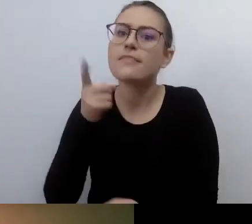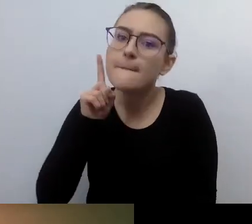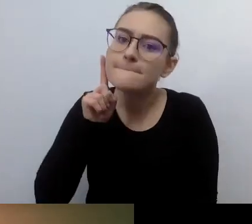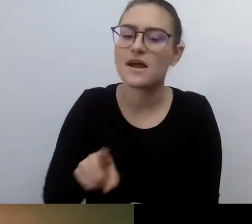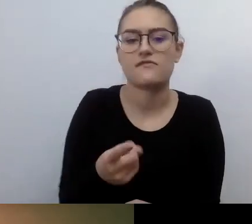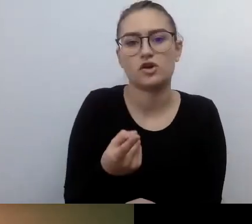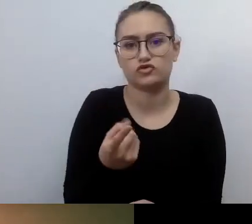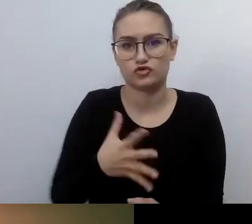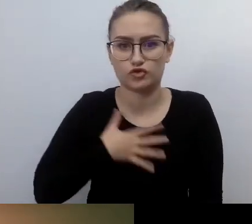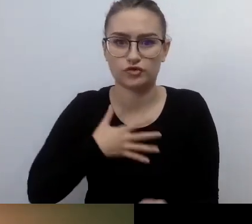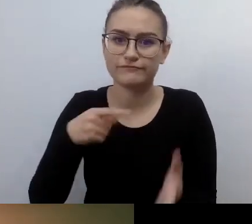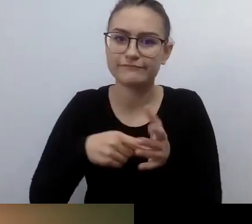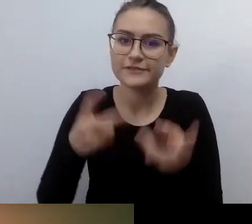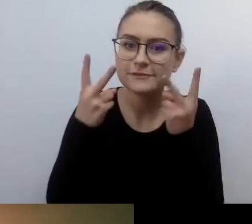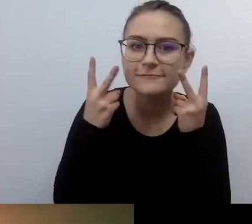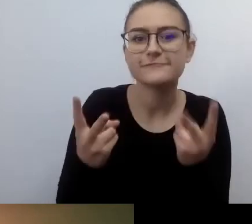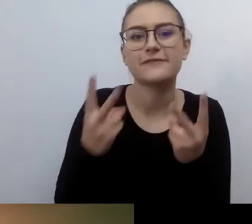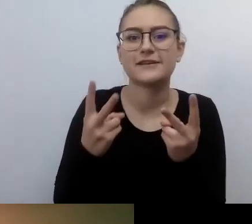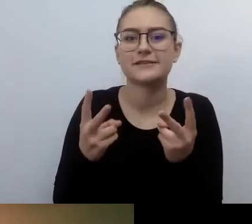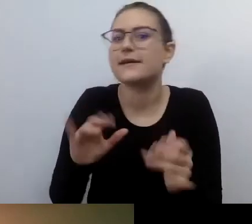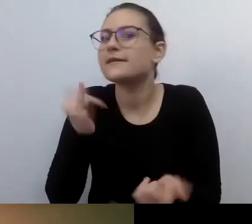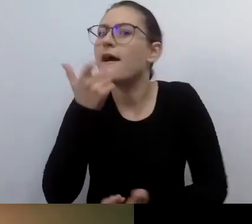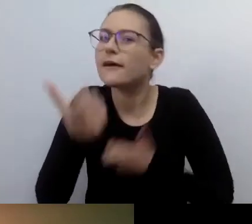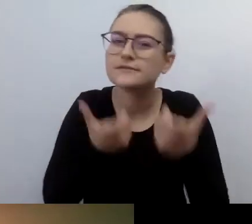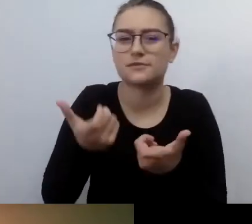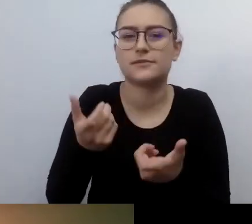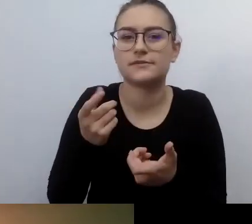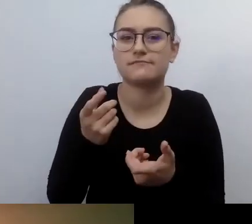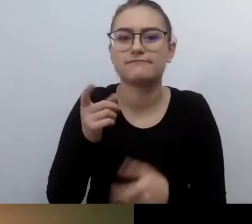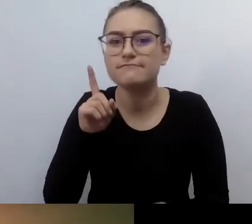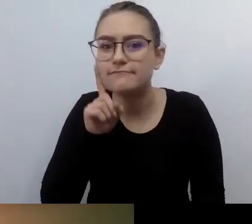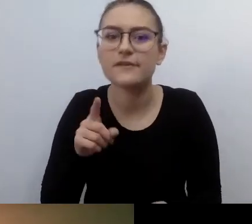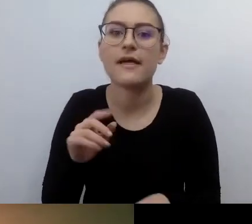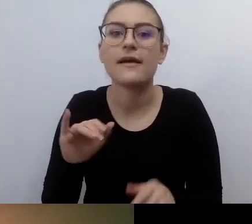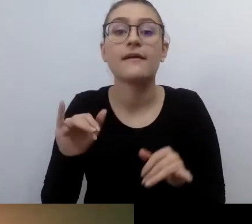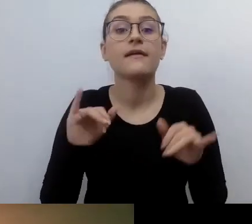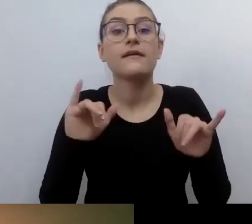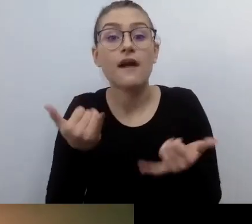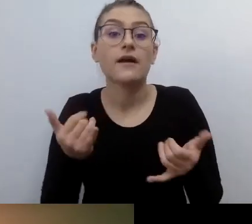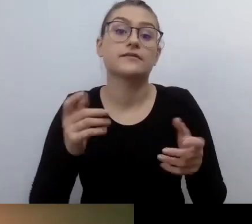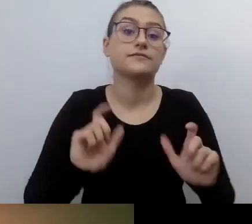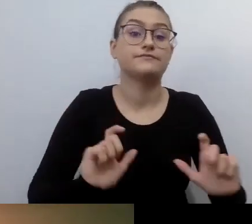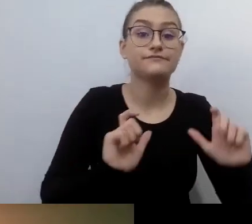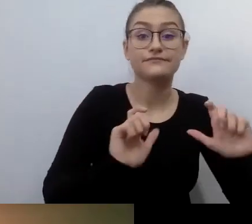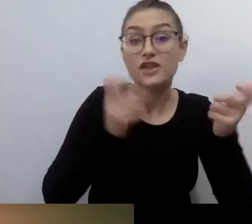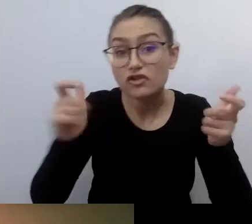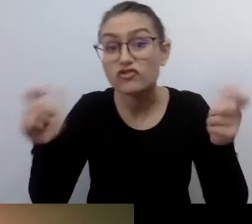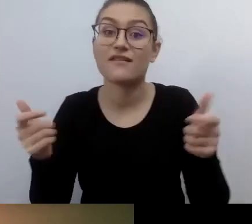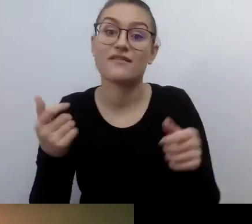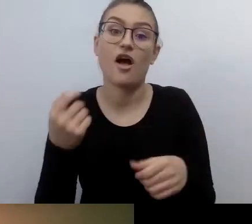jak uczynić naszą przestrzeń, wydarzenia, dokumenty, świat wirtualny bardziej dostępnym.